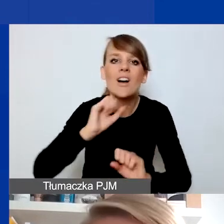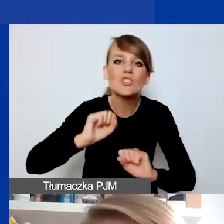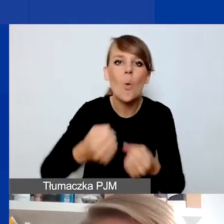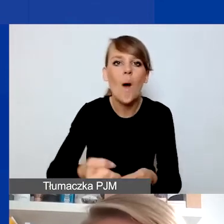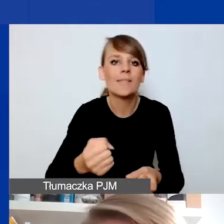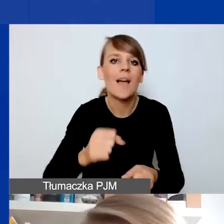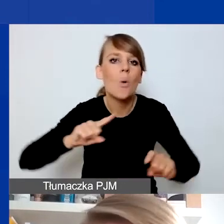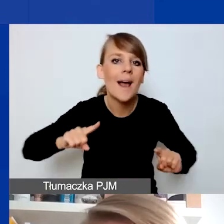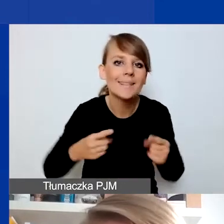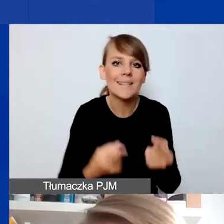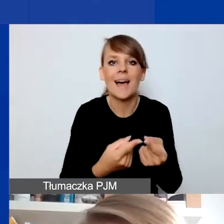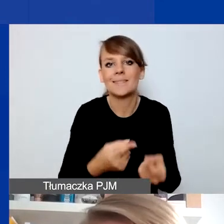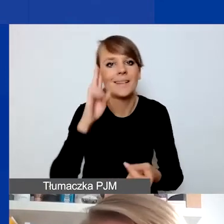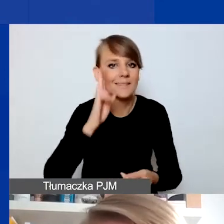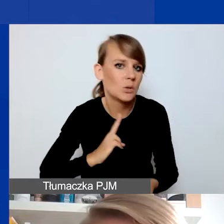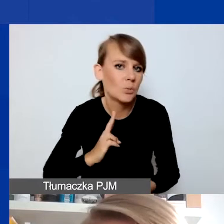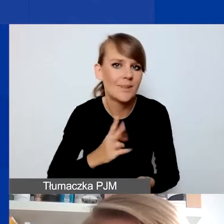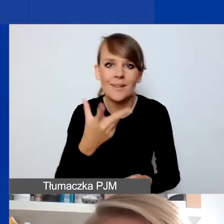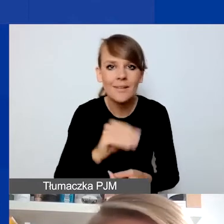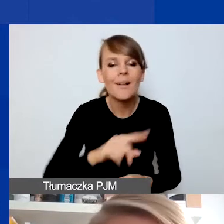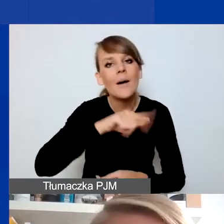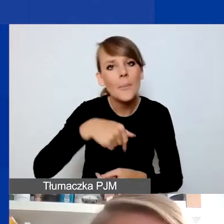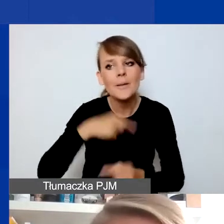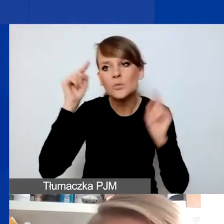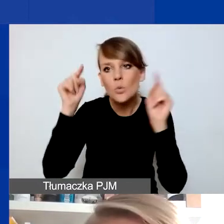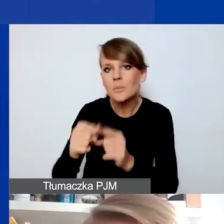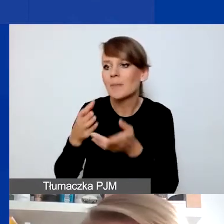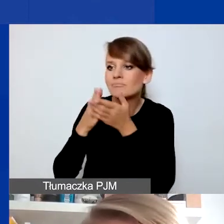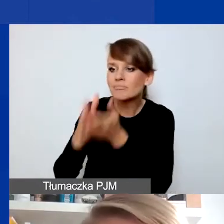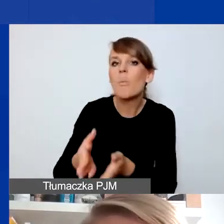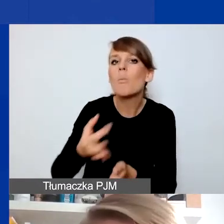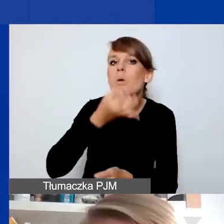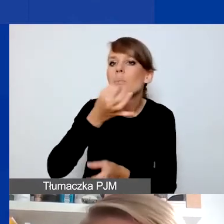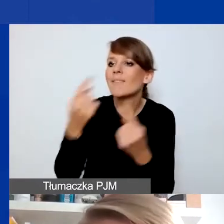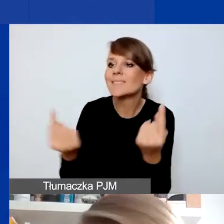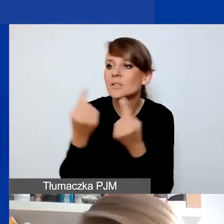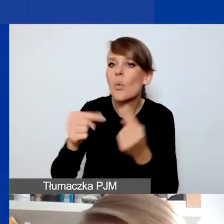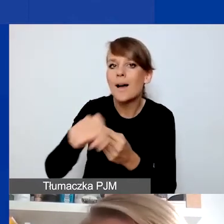Skupiamy się w projektach na jakiejś interwencji, która poprawia sytuację odbiorców i odbiorczyń